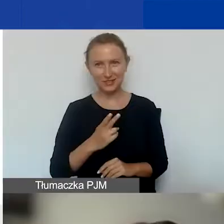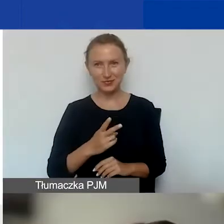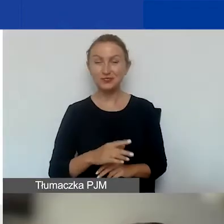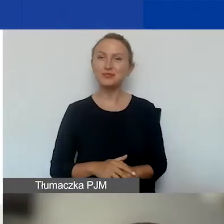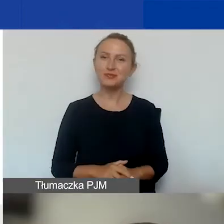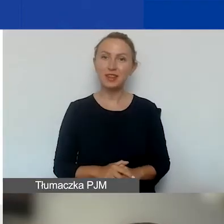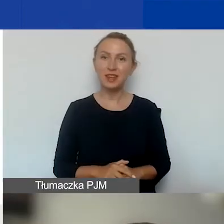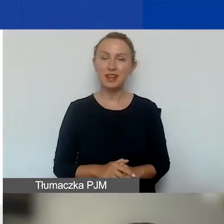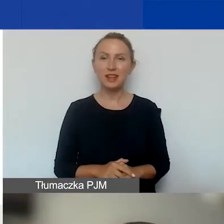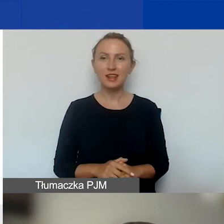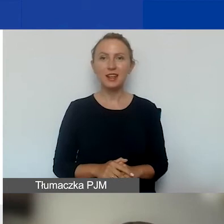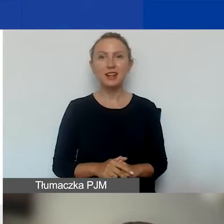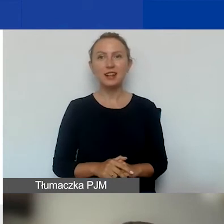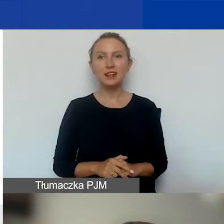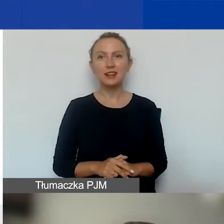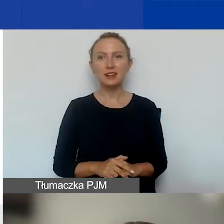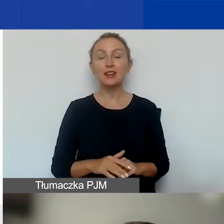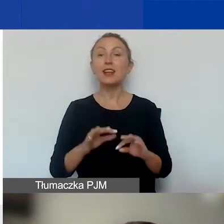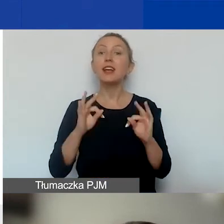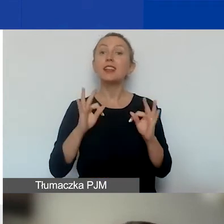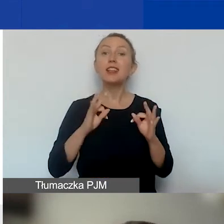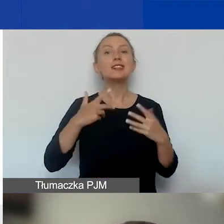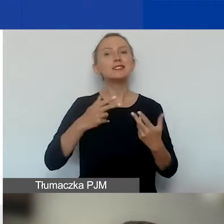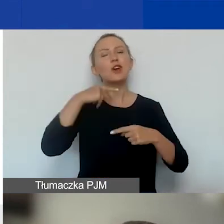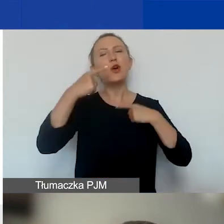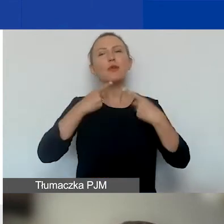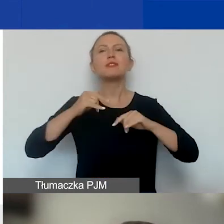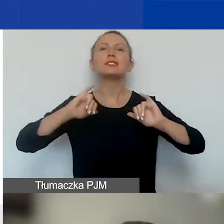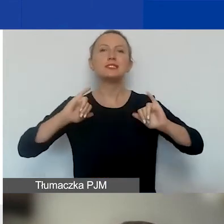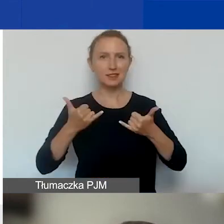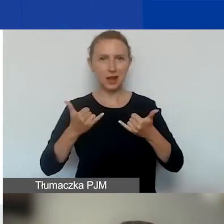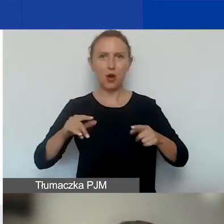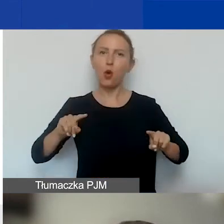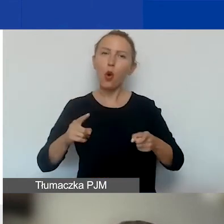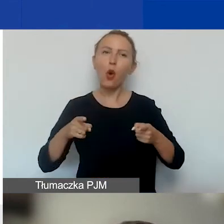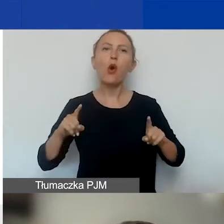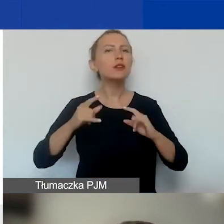Ja teraz chciałam opowiedzieć o tym, jak zorganizowany jest ten konkurs